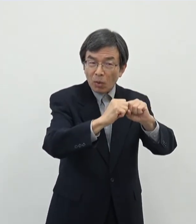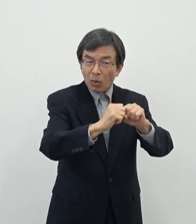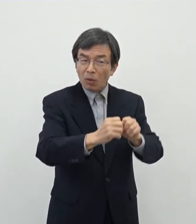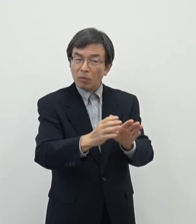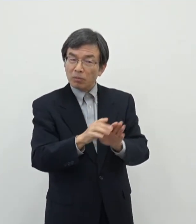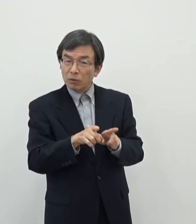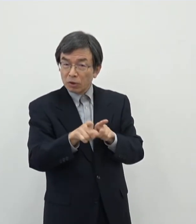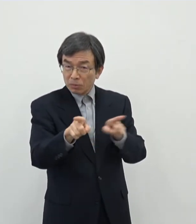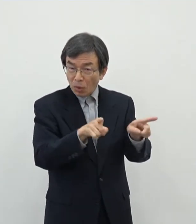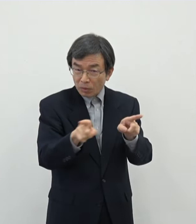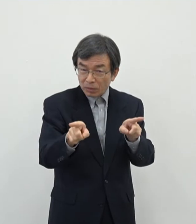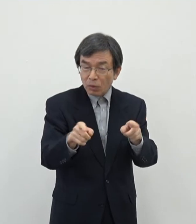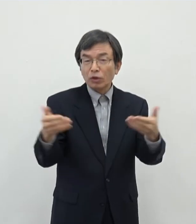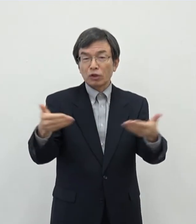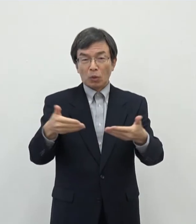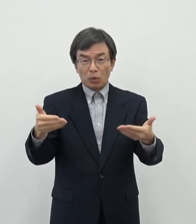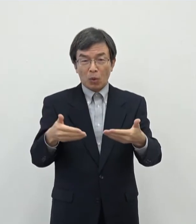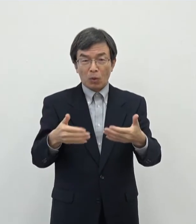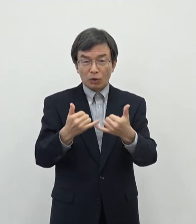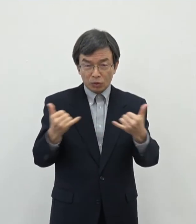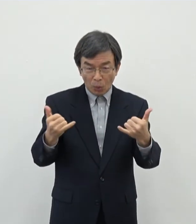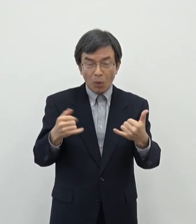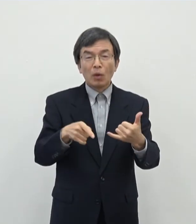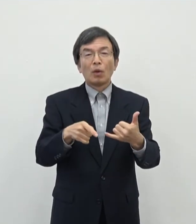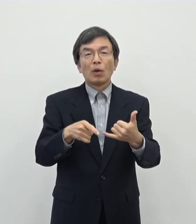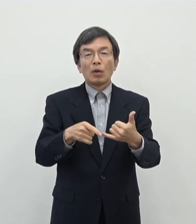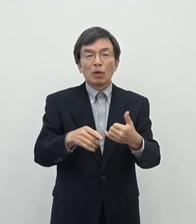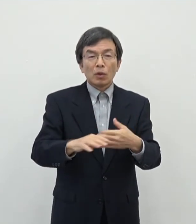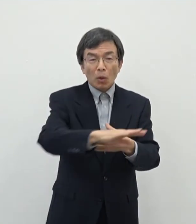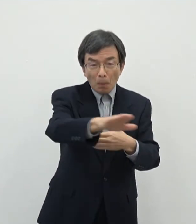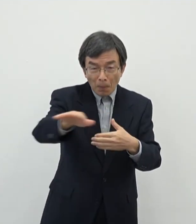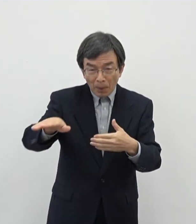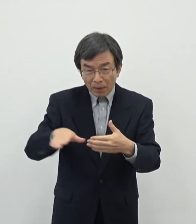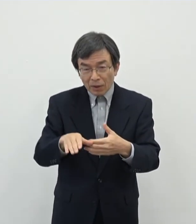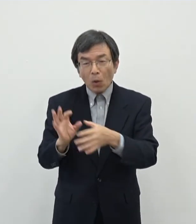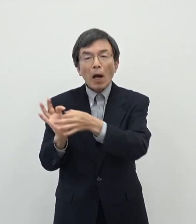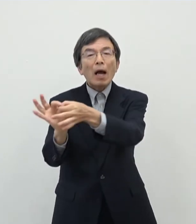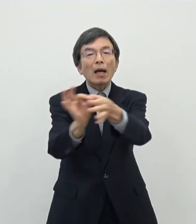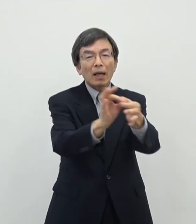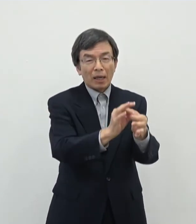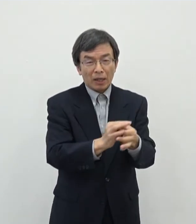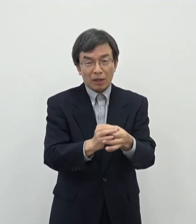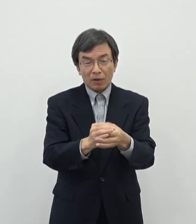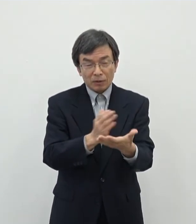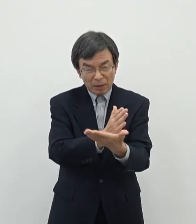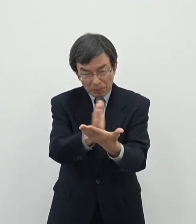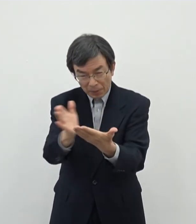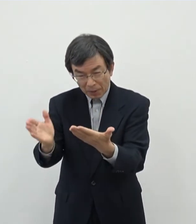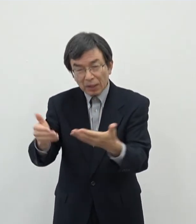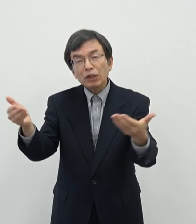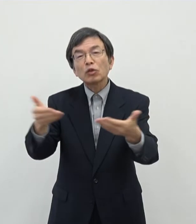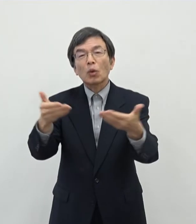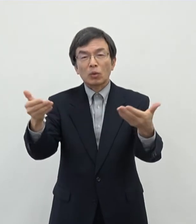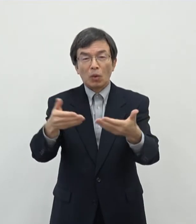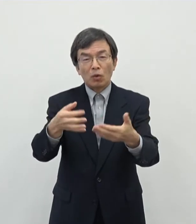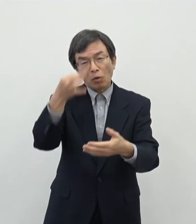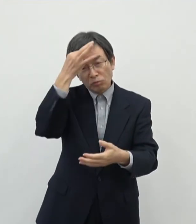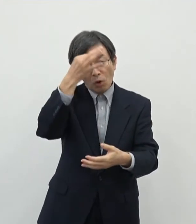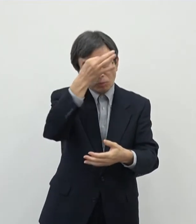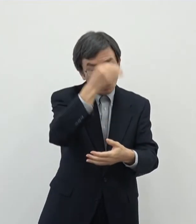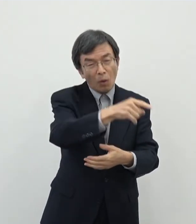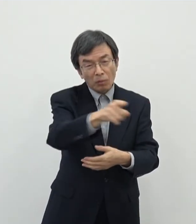でお仕事されてる方であったり それに関わる様々な業種であの生業を立てておられる方もおられると思いますので